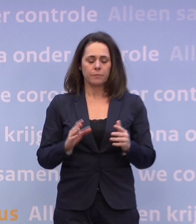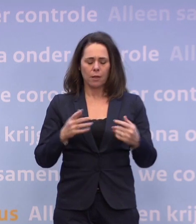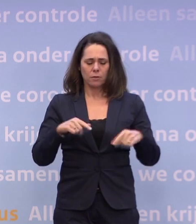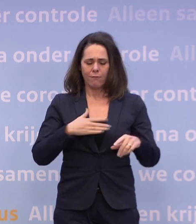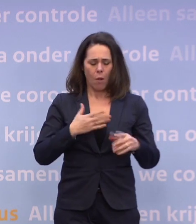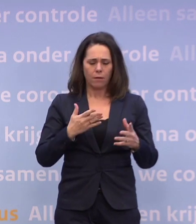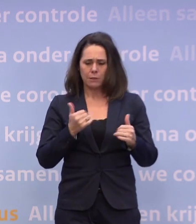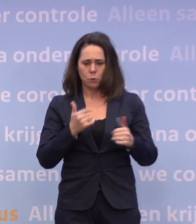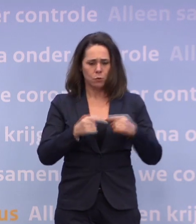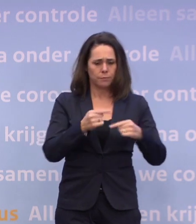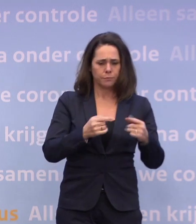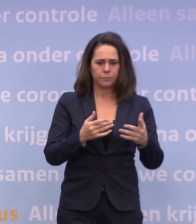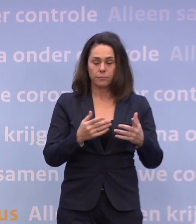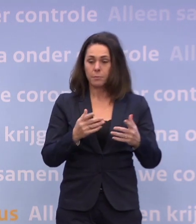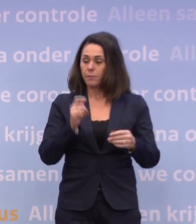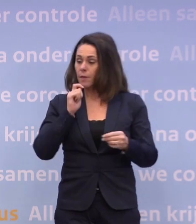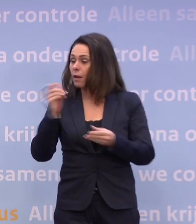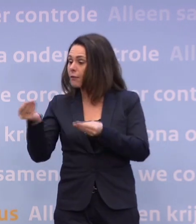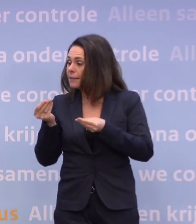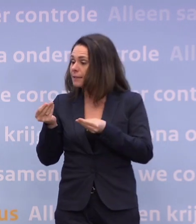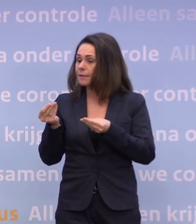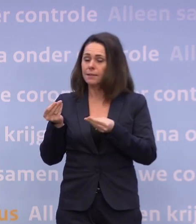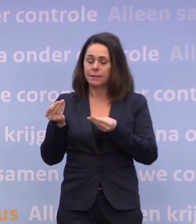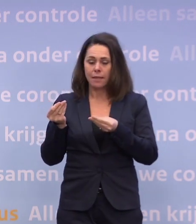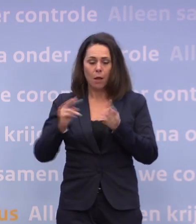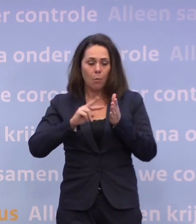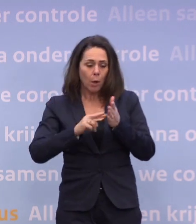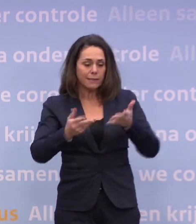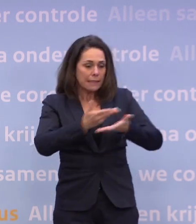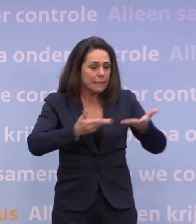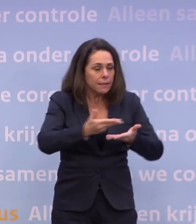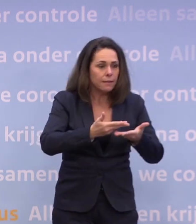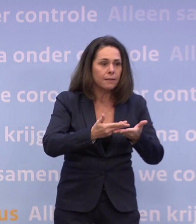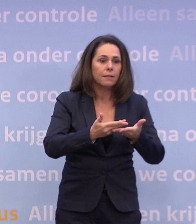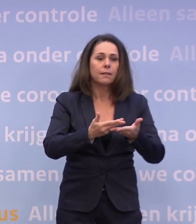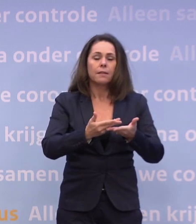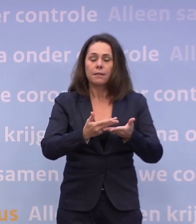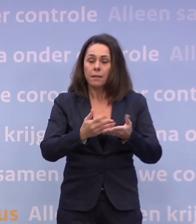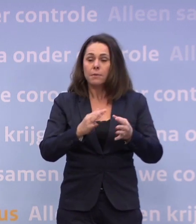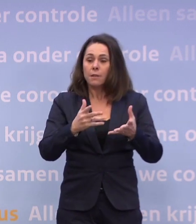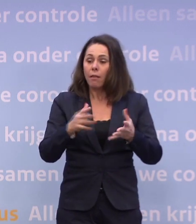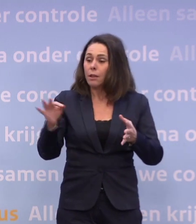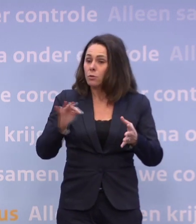We krijgen ook adviezen daarover die we dan weer bestuurlijk en politiek wegen. Dan kan het zijn dat we ons terug melden. We hopen dat dat niet nodig is.